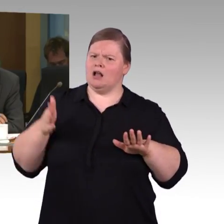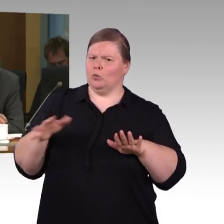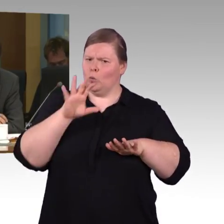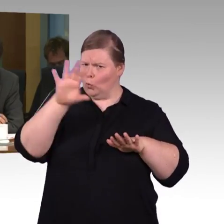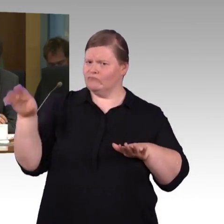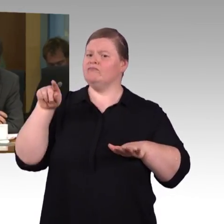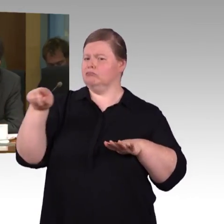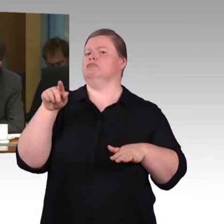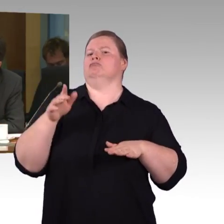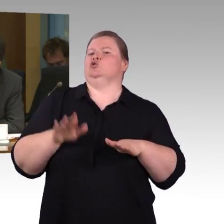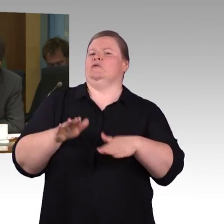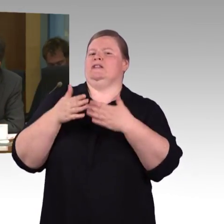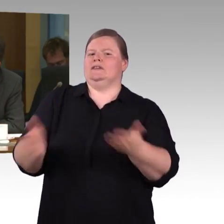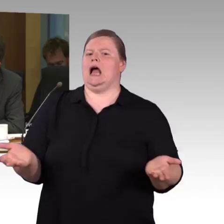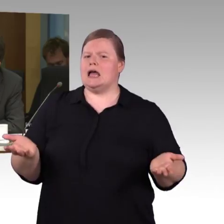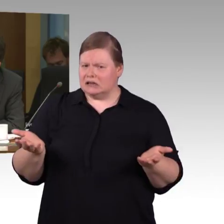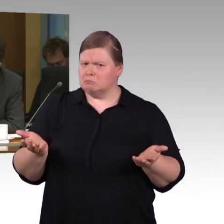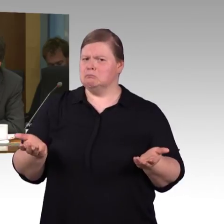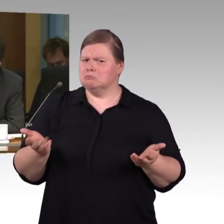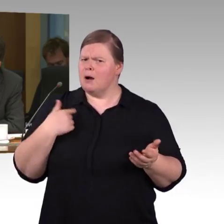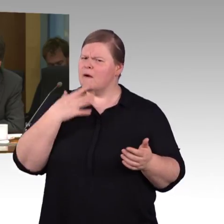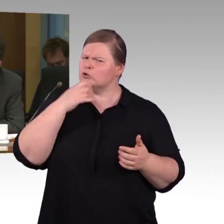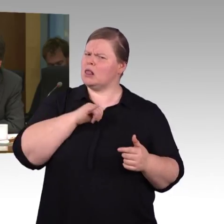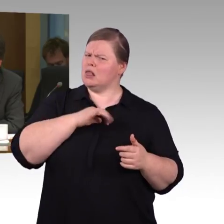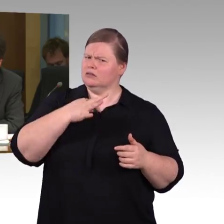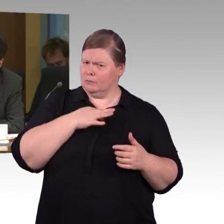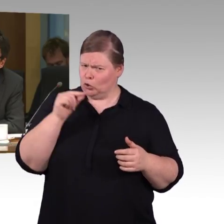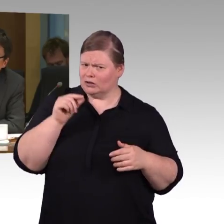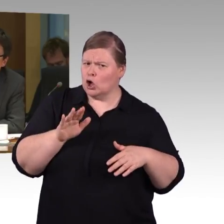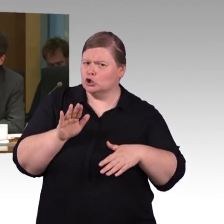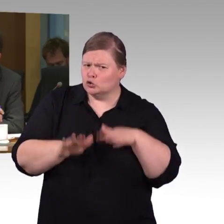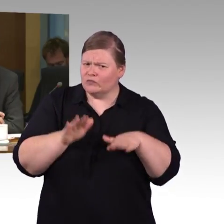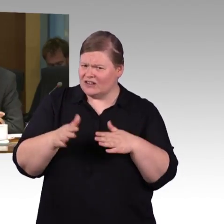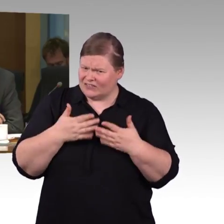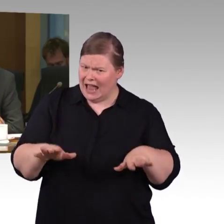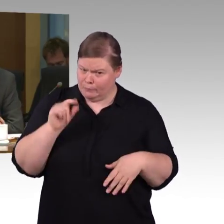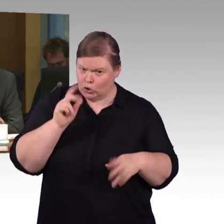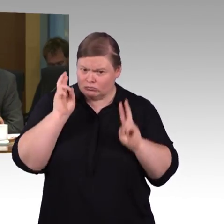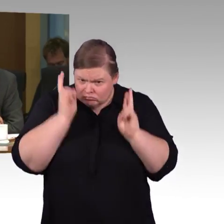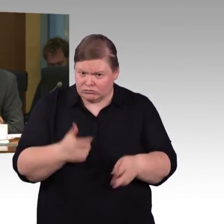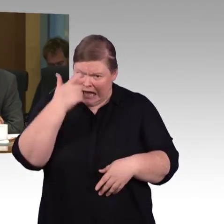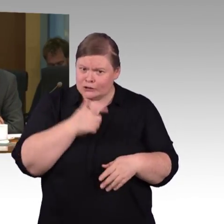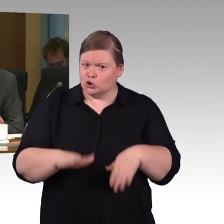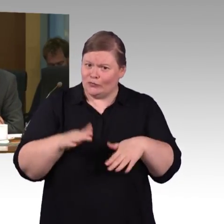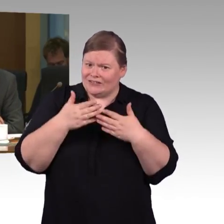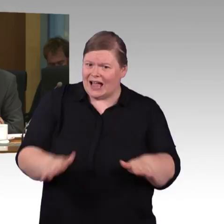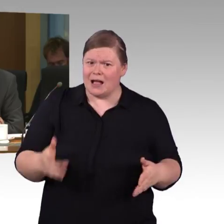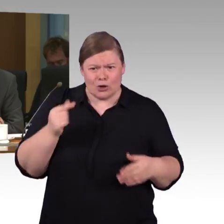Die zweite Frage ist, es wurde vorhin schon angesprochen, Barrierefreiheit im Web.